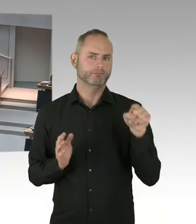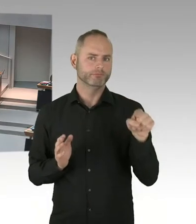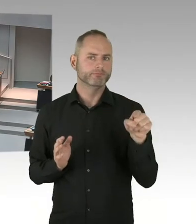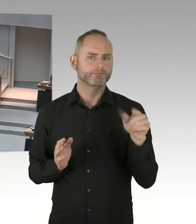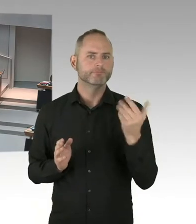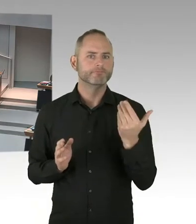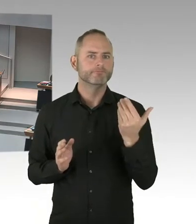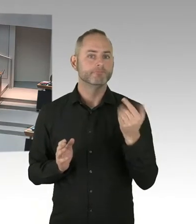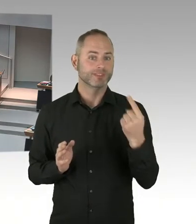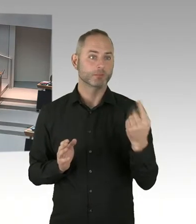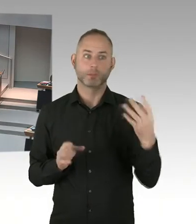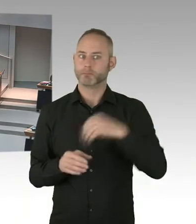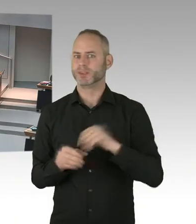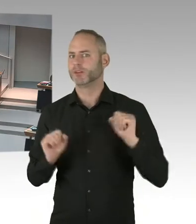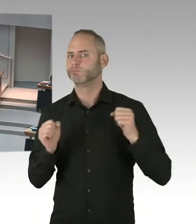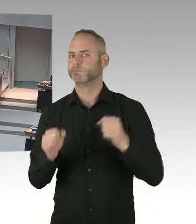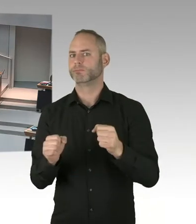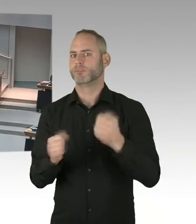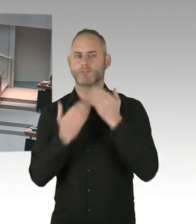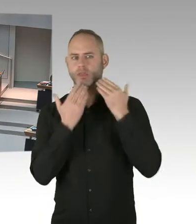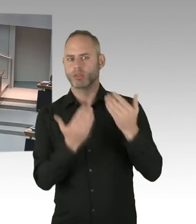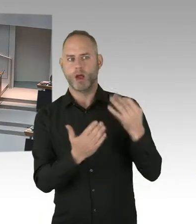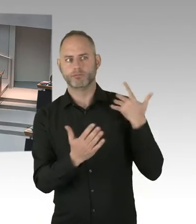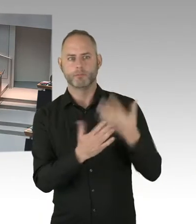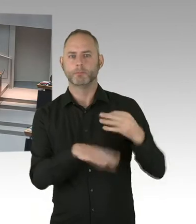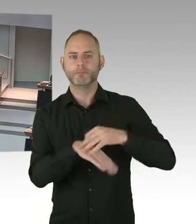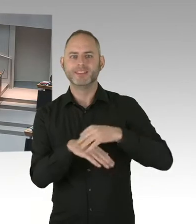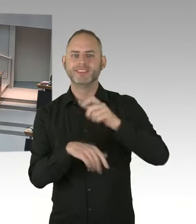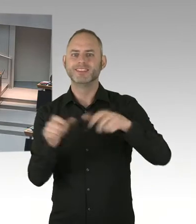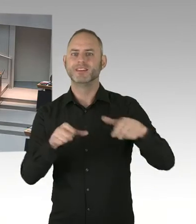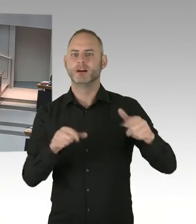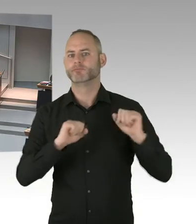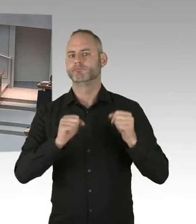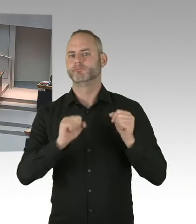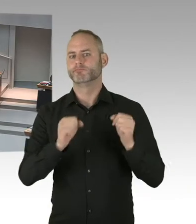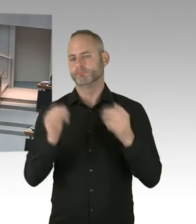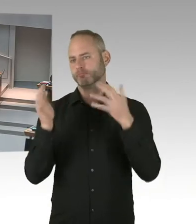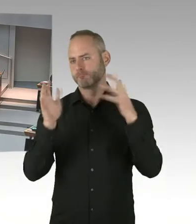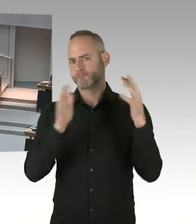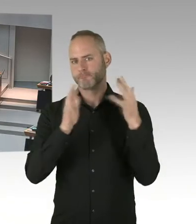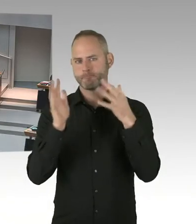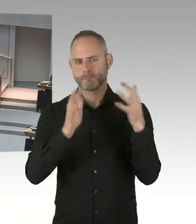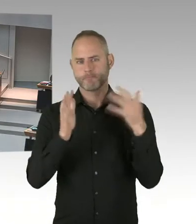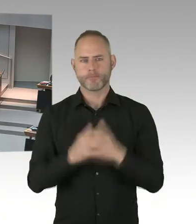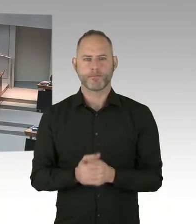Und vor allem Netzwerk von allen Ärzten und Beratungsstellen hier nochmal bündeln. Will aber auch nennen, dass unsere Clearing Stelle